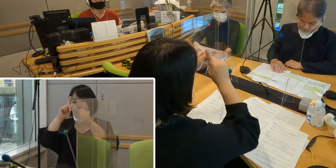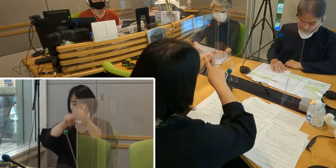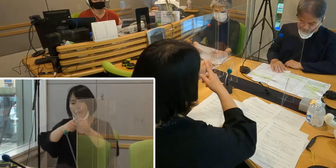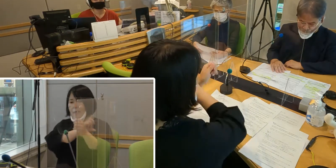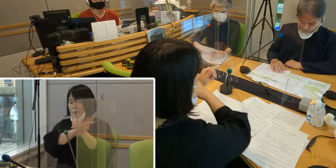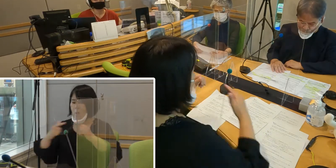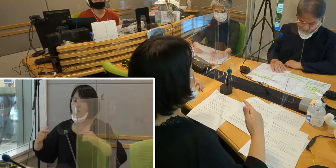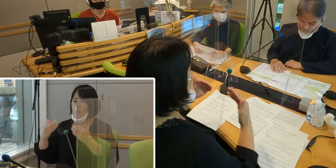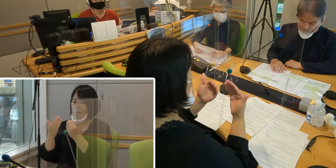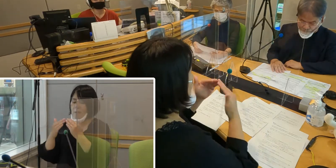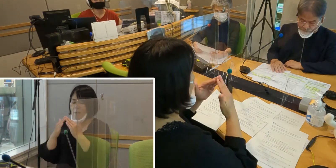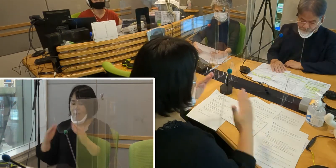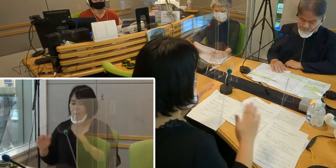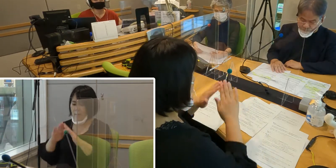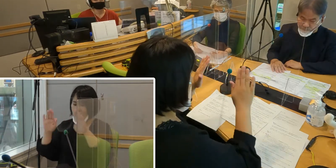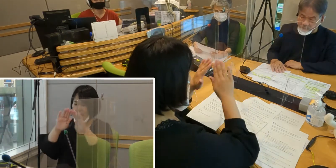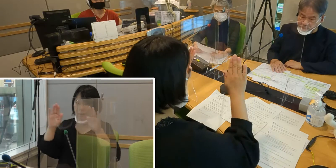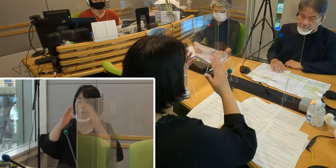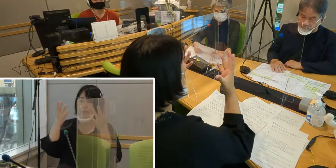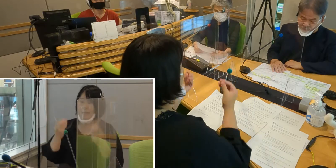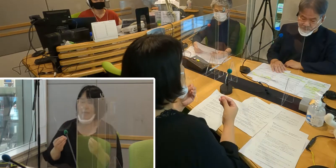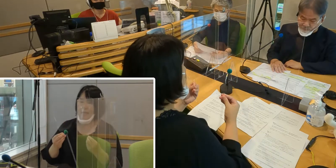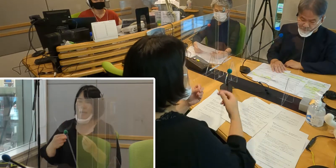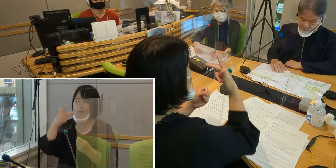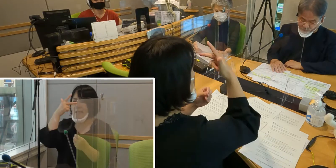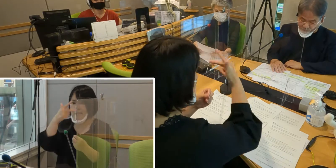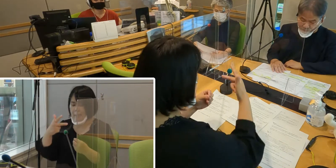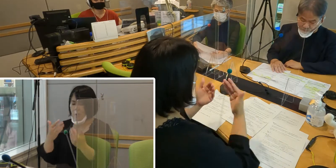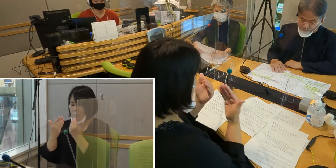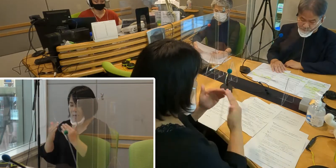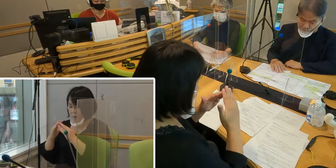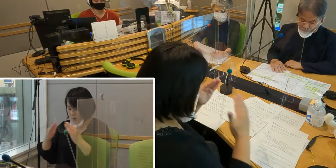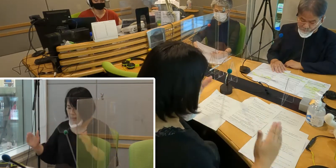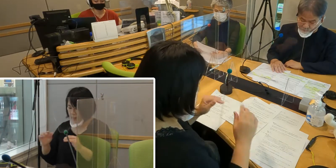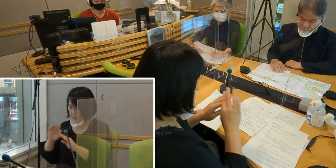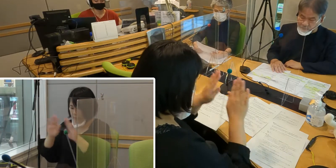市との勉強会は全部で5回行いましたが、